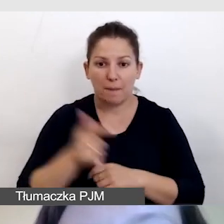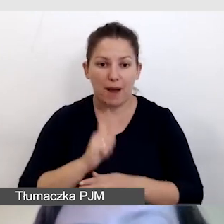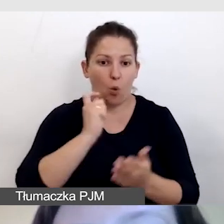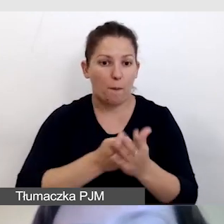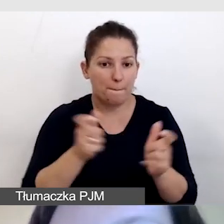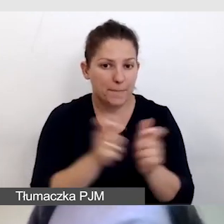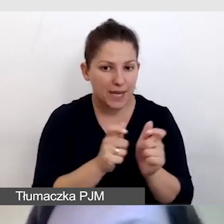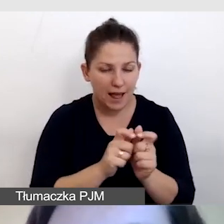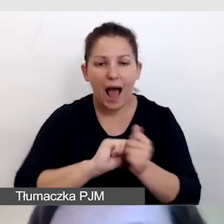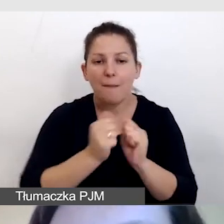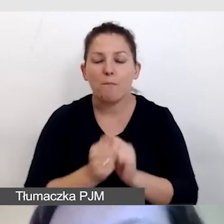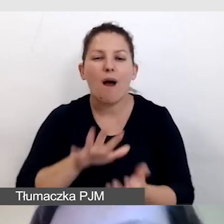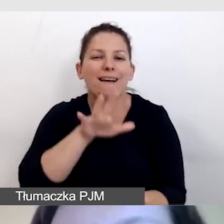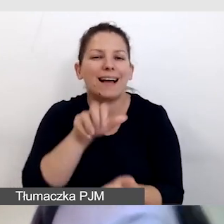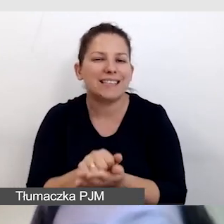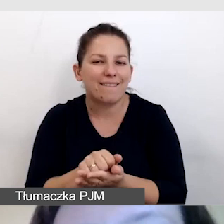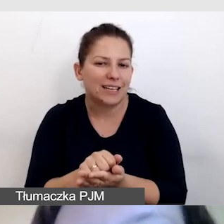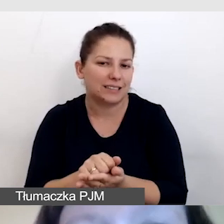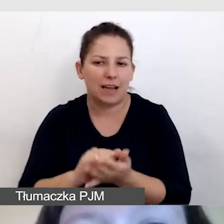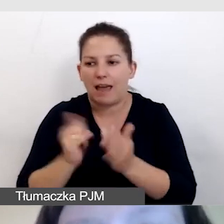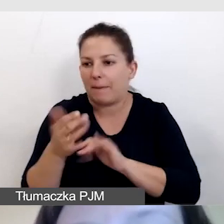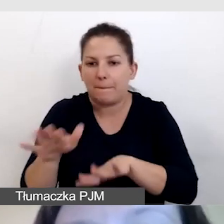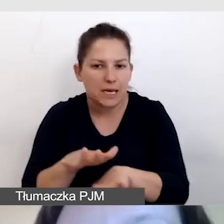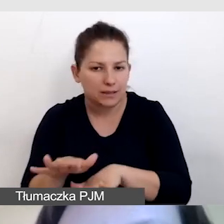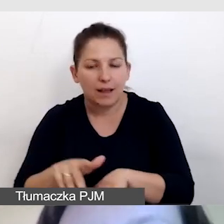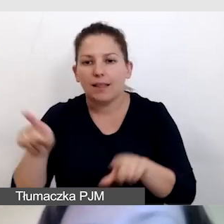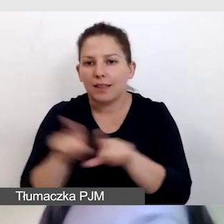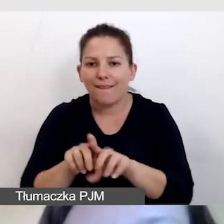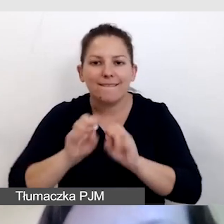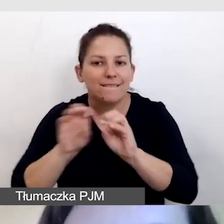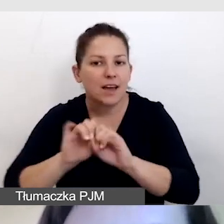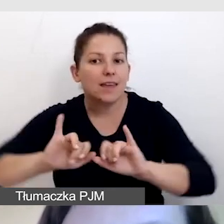albo zarezerwować w jakiś sposób miejsce, również wyjaśniamy, jak to zrobić.